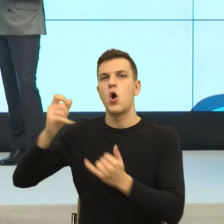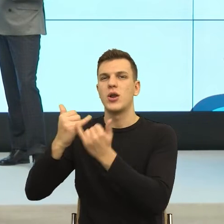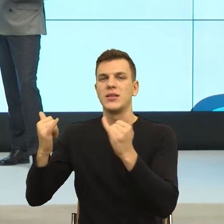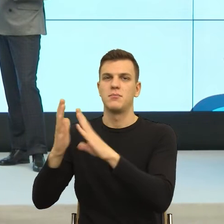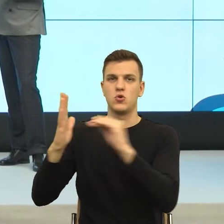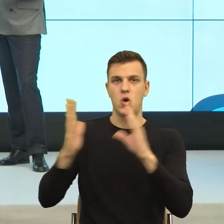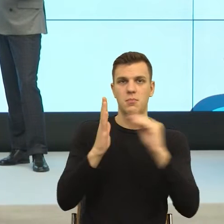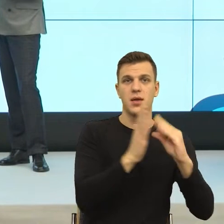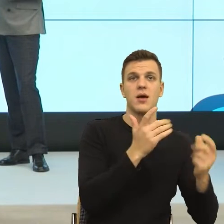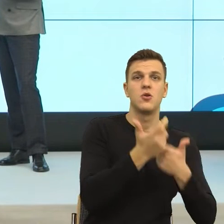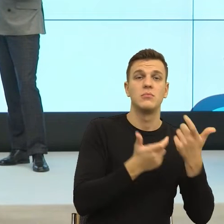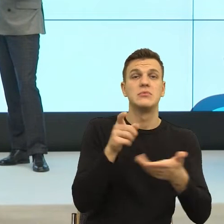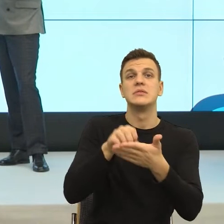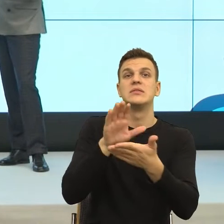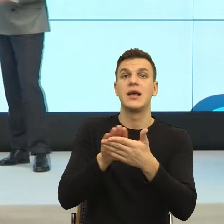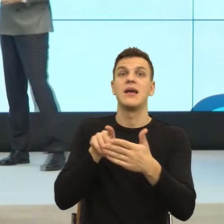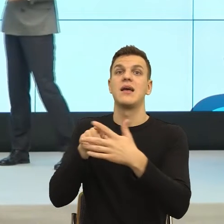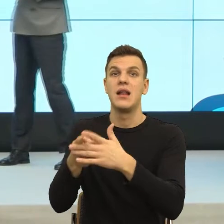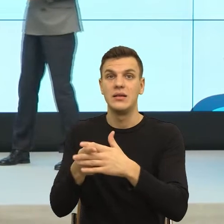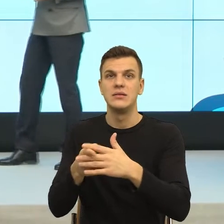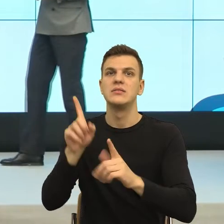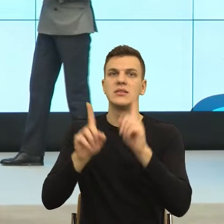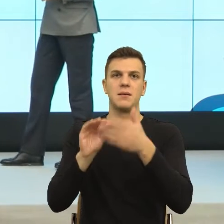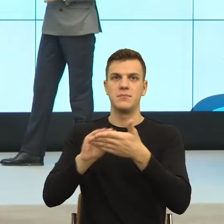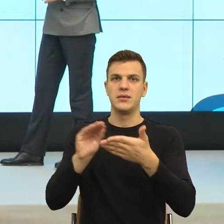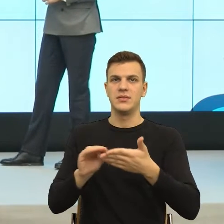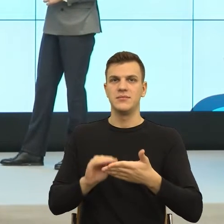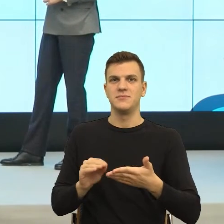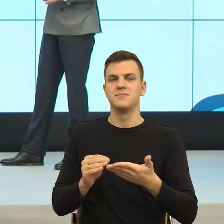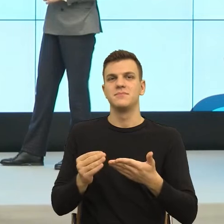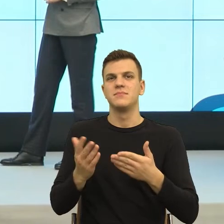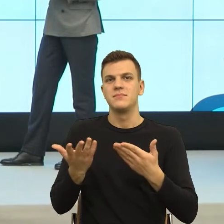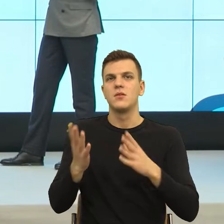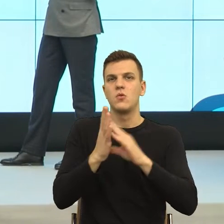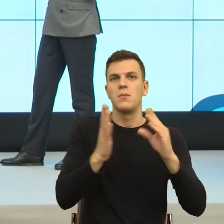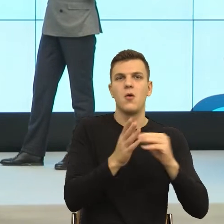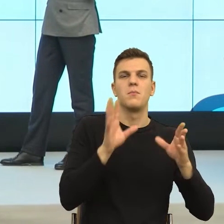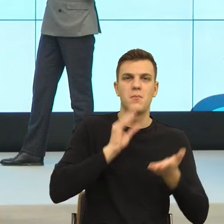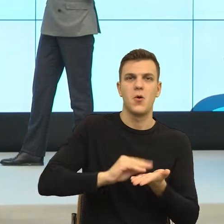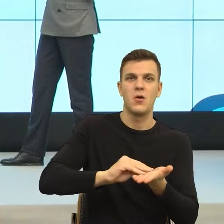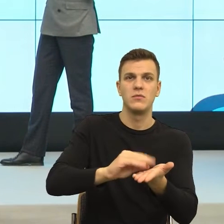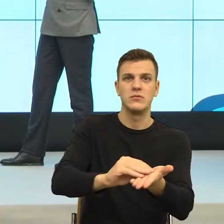strasznie to frustrujące jest w naszym języku... Nie wiem, czy mogę to publicznie powiedzieć, ale powiem